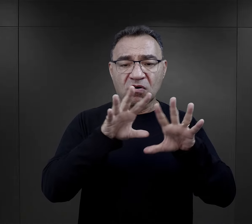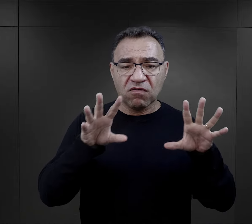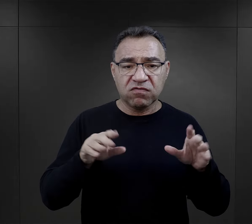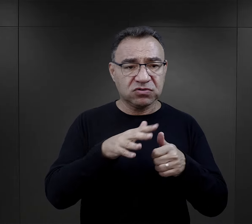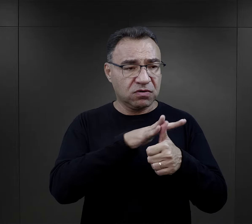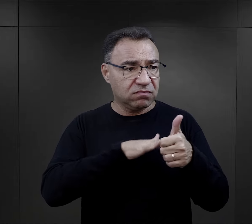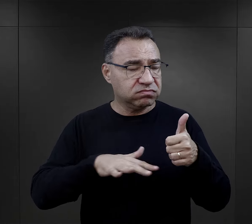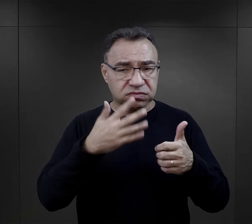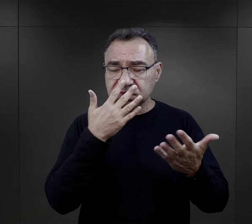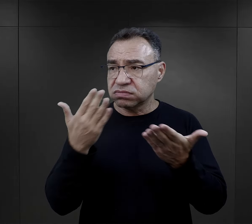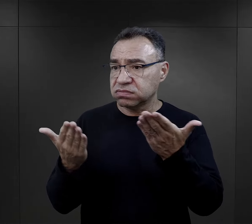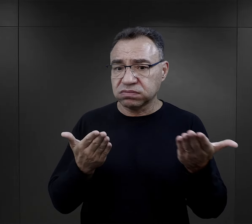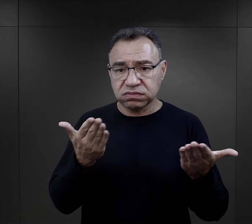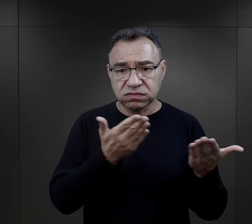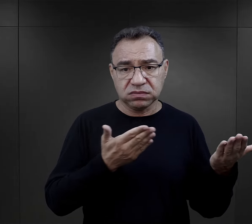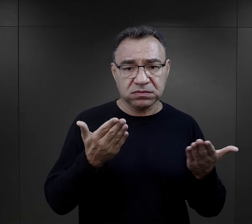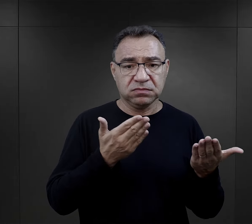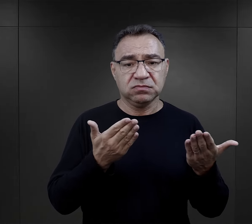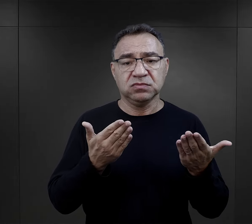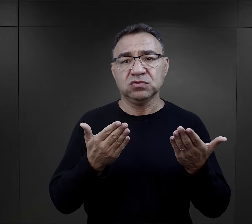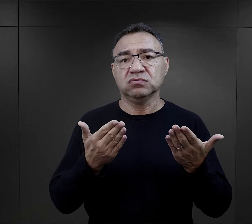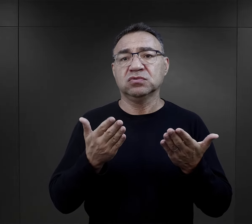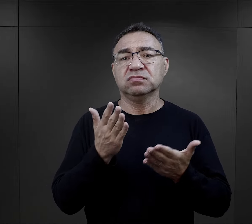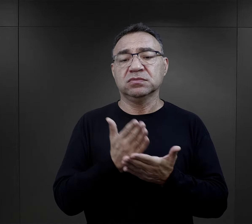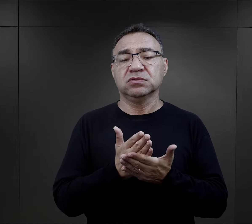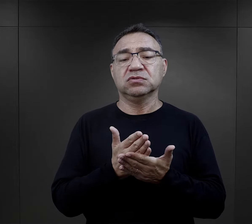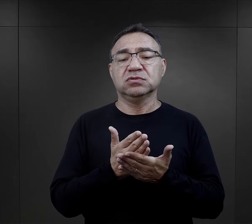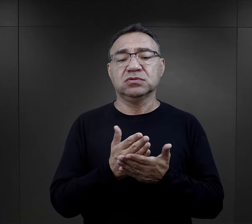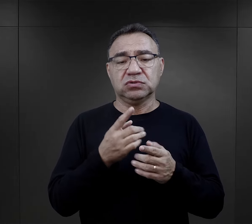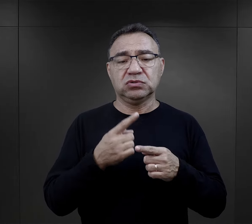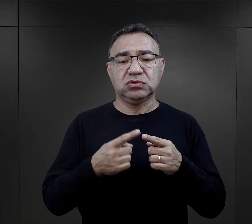to wszystko, co się wokół nich dzieje, też w jakiś sposób